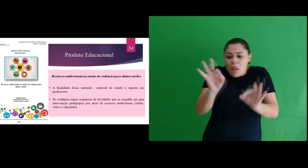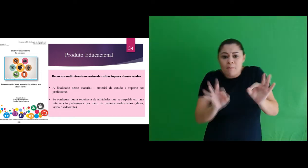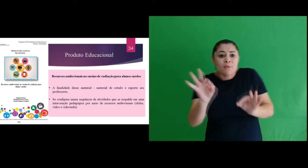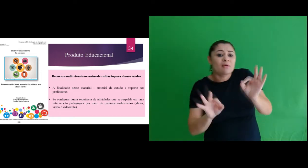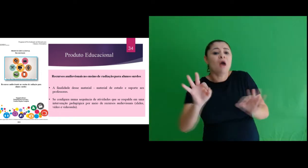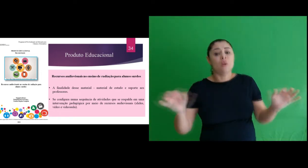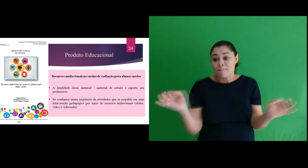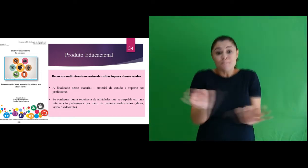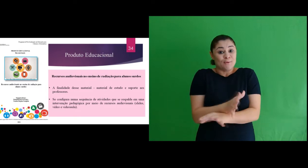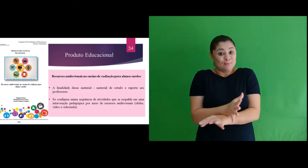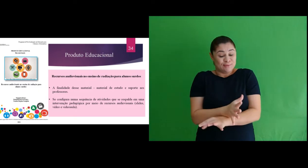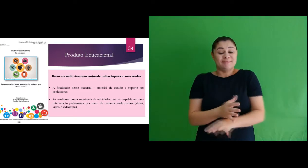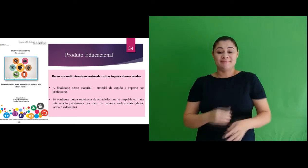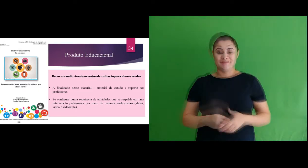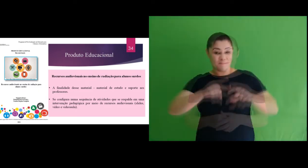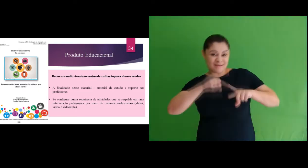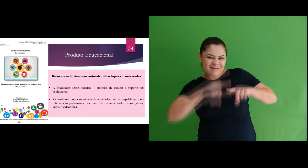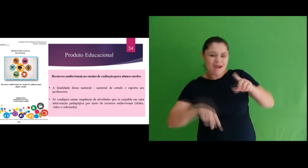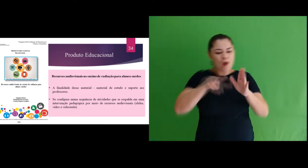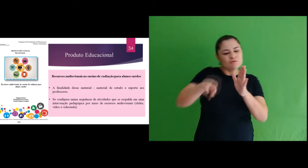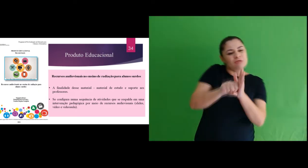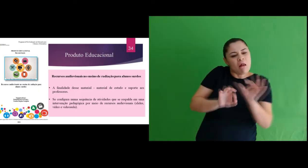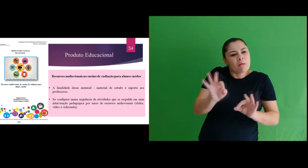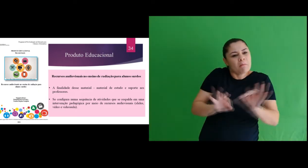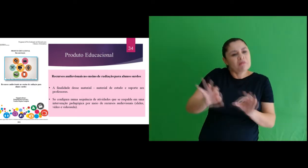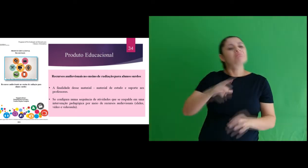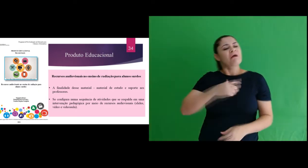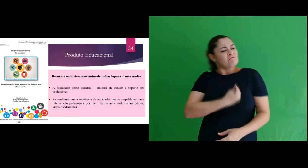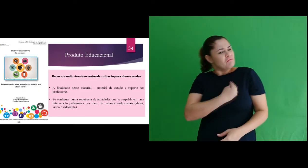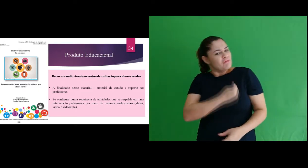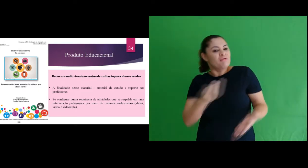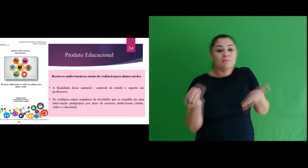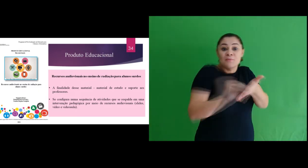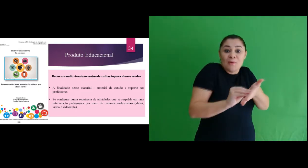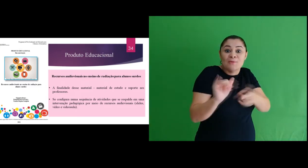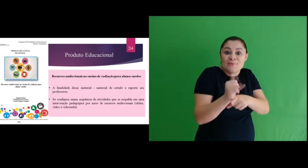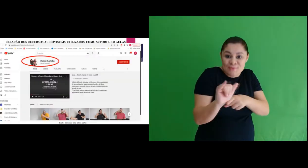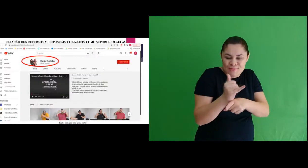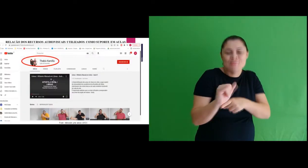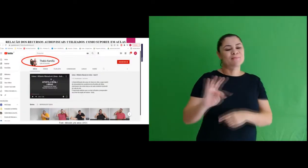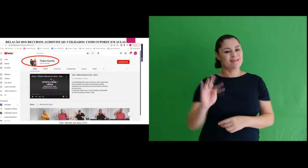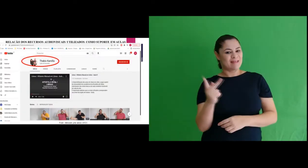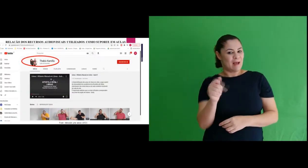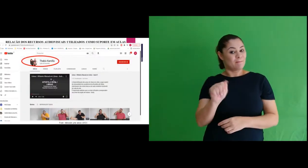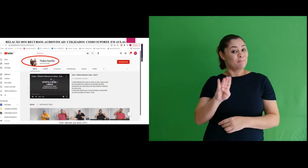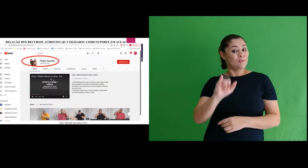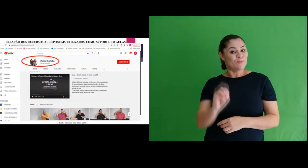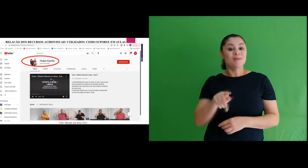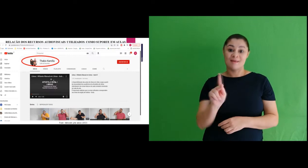pensado e planejado. Estes materiais estão disponibilizados na minha conta do youtube, que